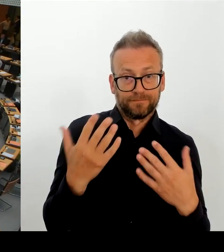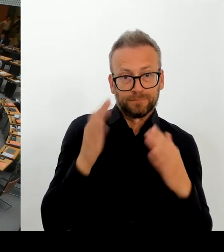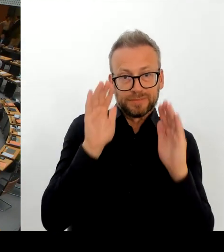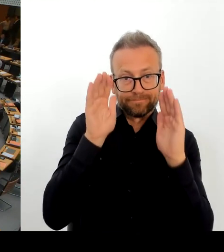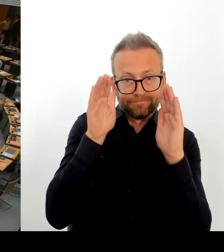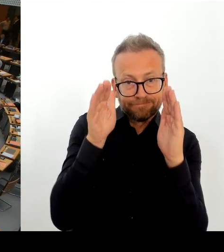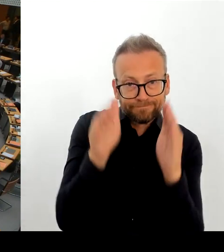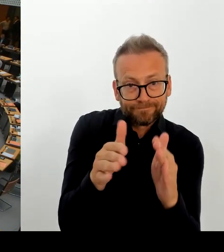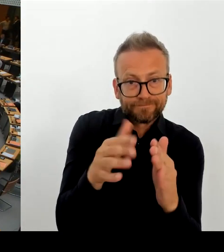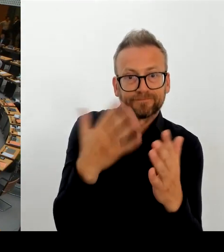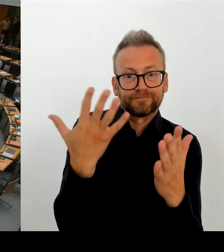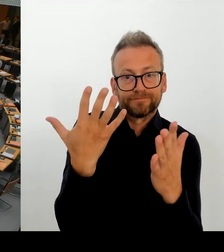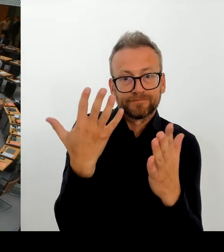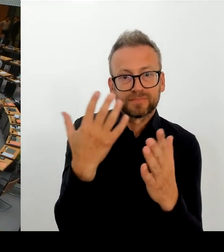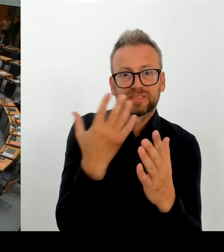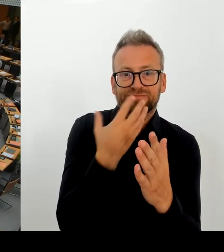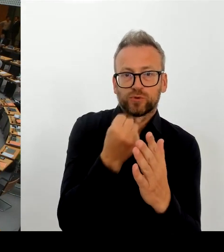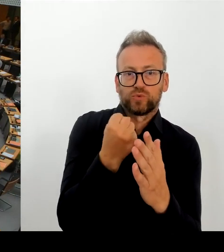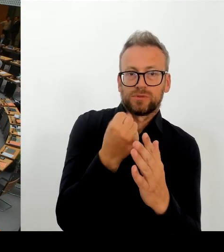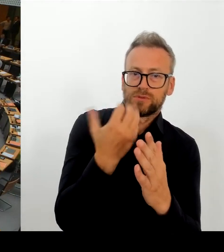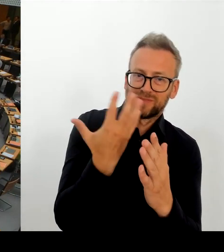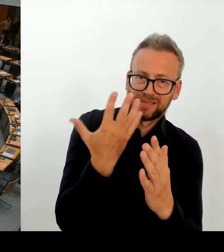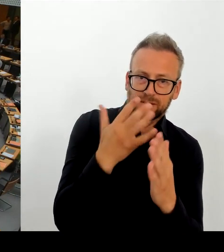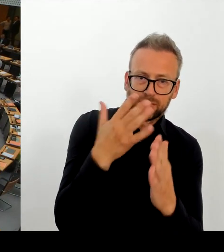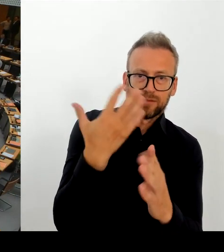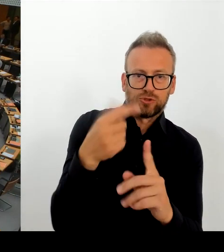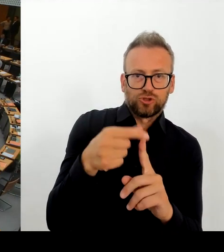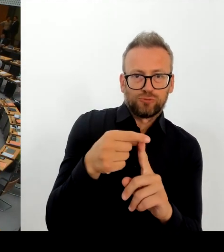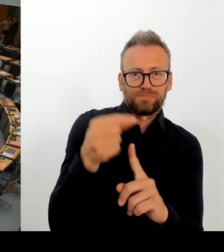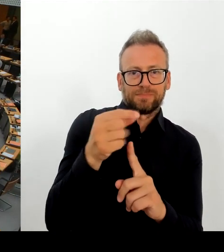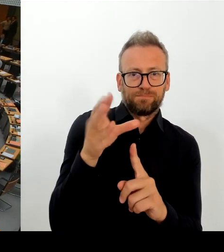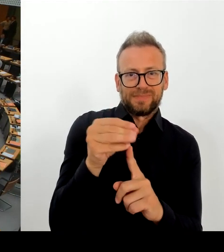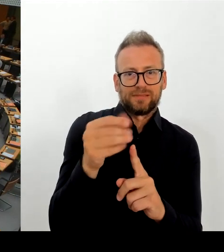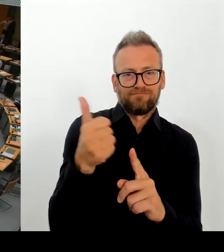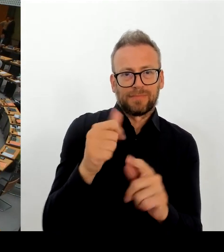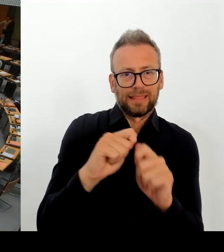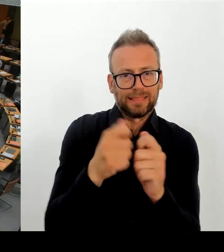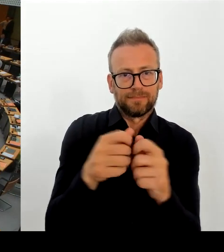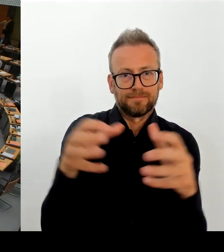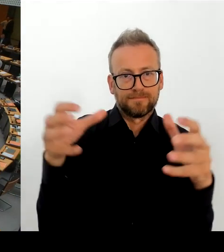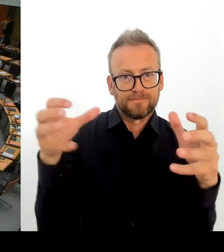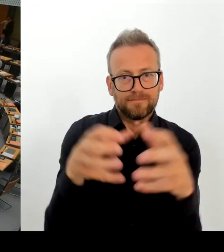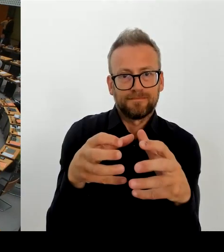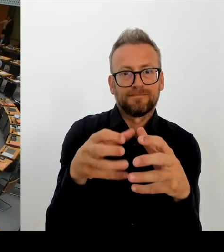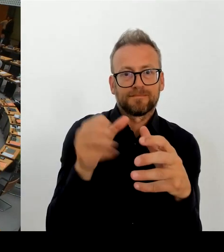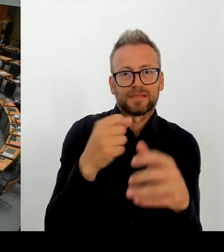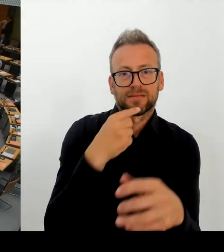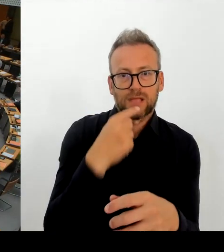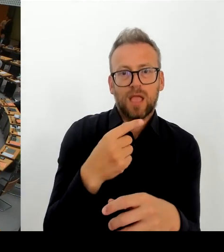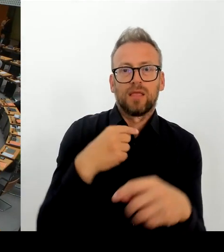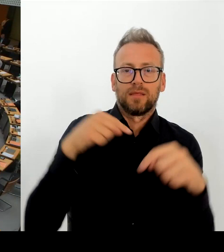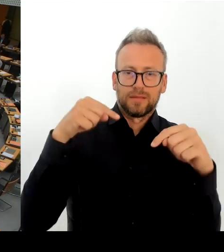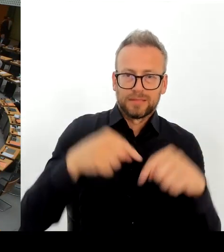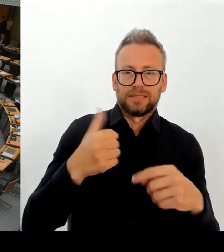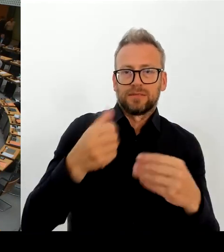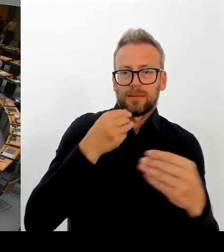(Rednerwechsel) Ja. Nach einem Bericht der BEZ hat der Landesvorstand der SPD eine Resolution verabschiedet